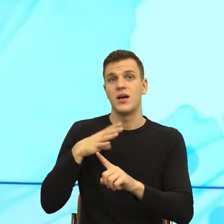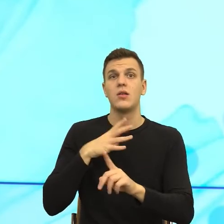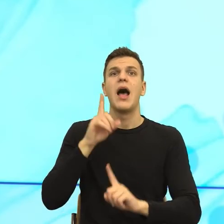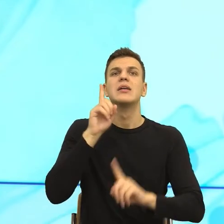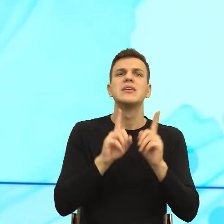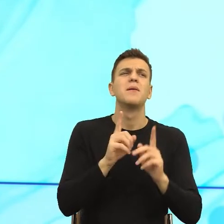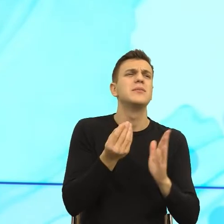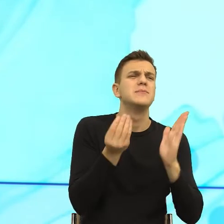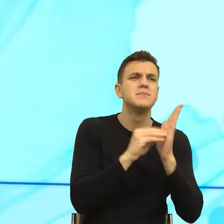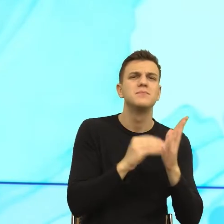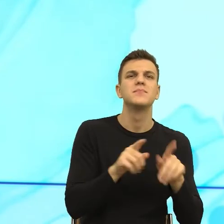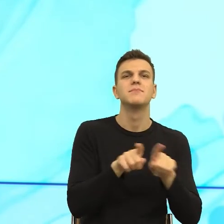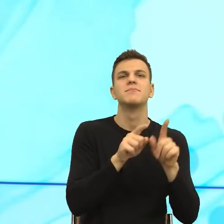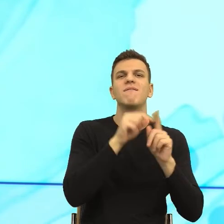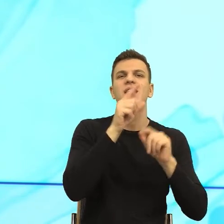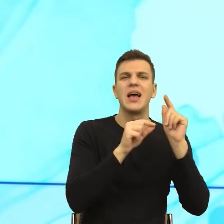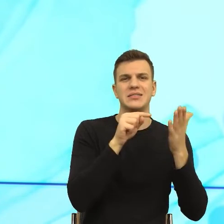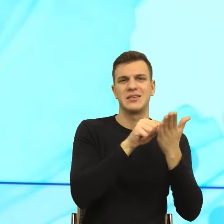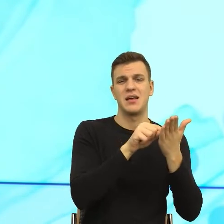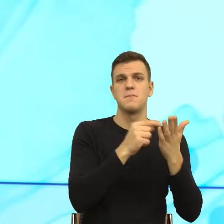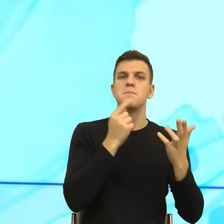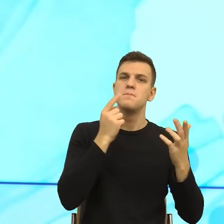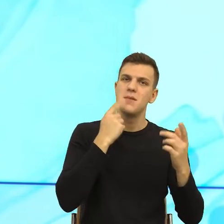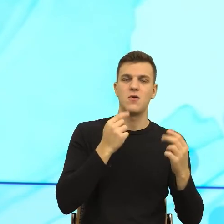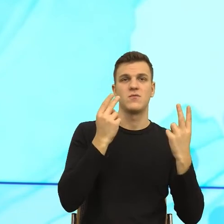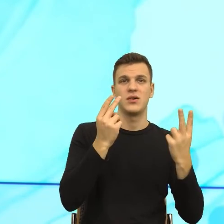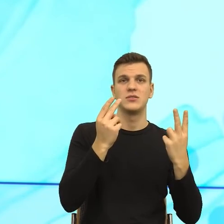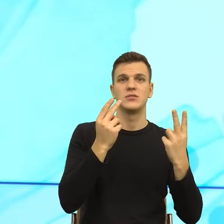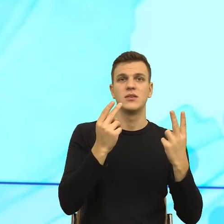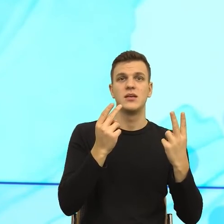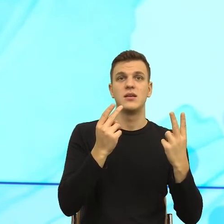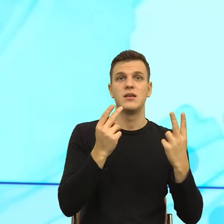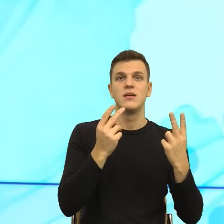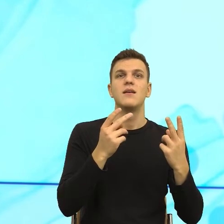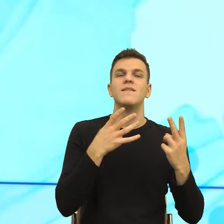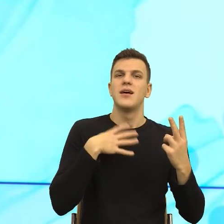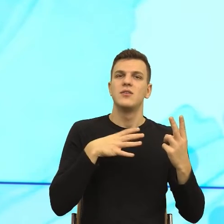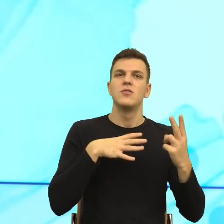bo założenia są tak długie, że mi córka kazała założyć